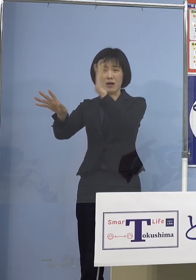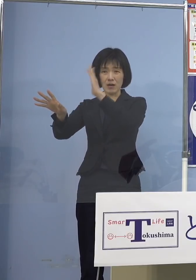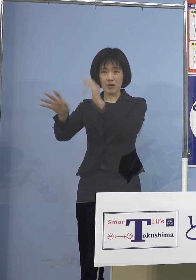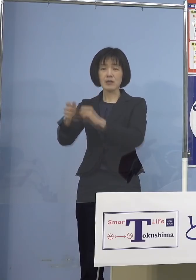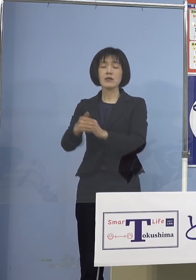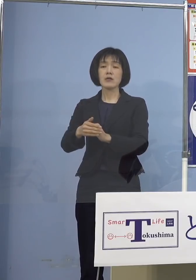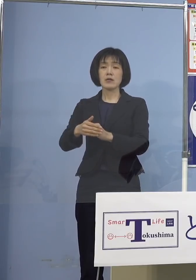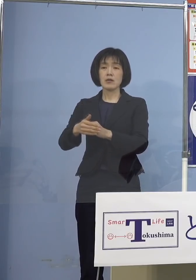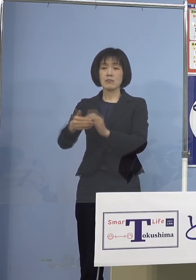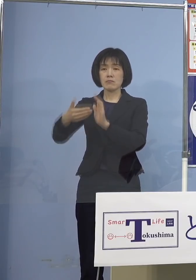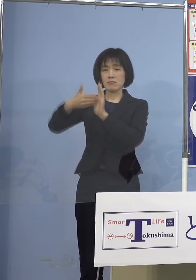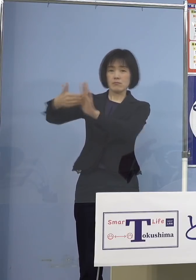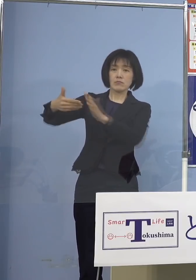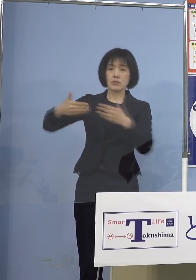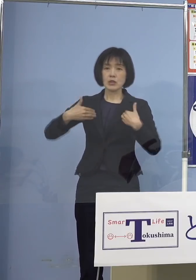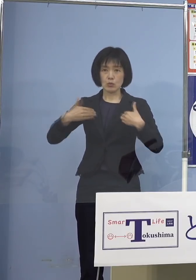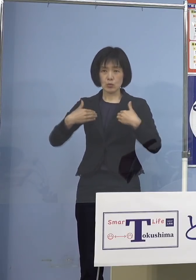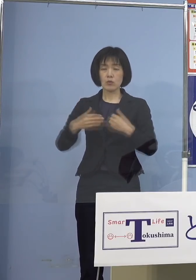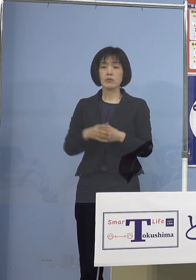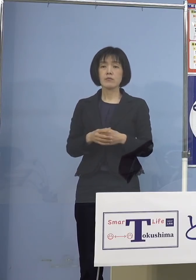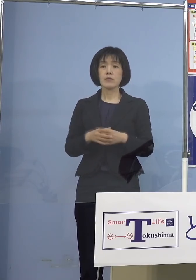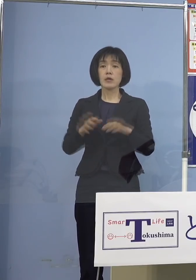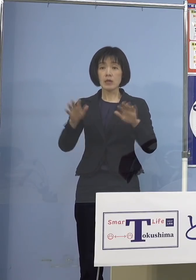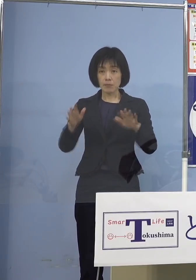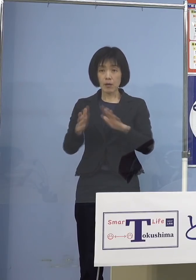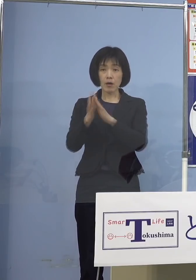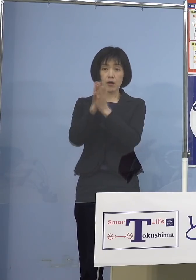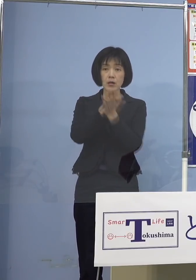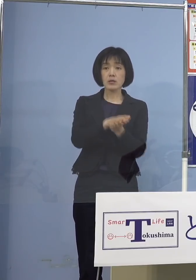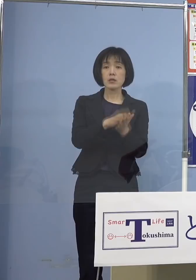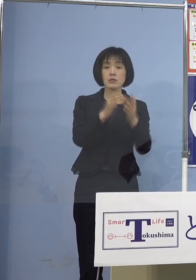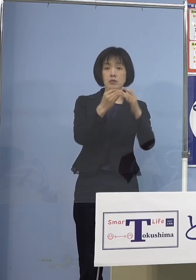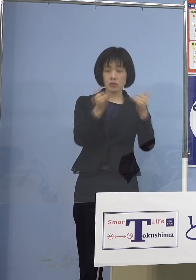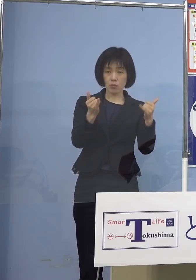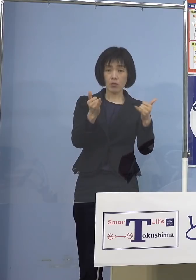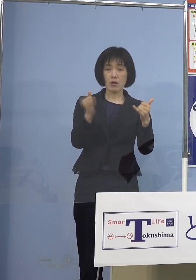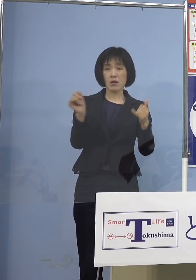やはり死者が非常に増えていると 東京（都）、大阪（府）を中心にですね